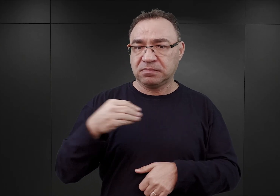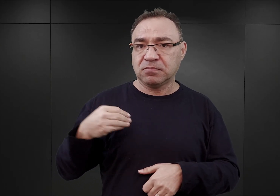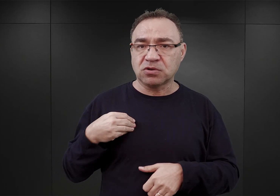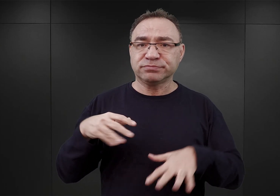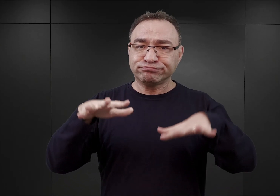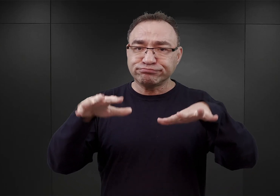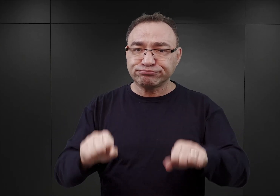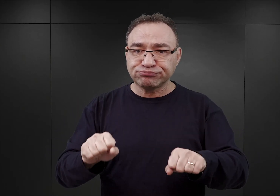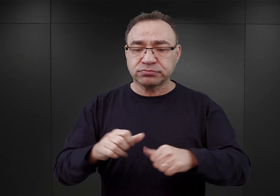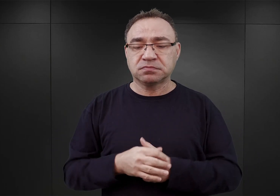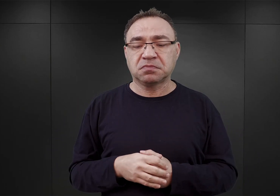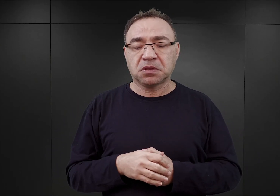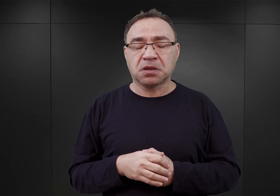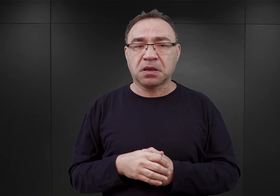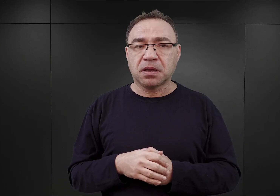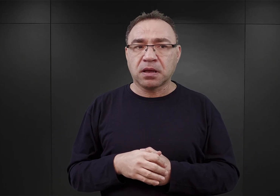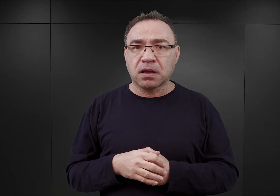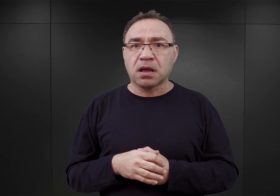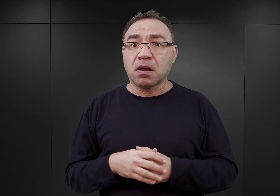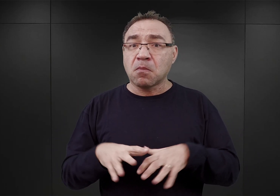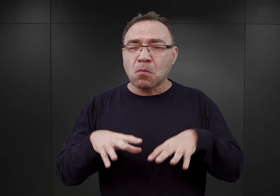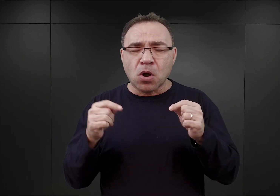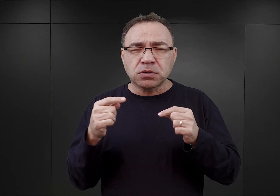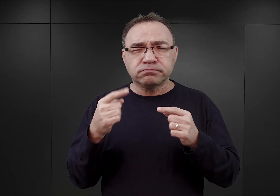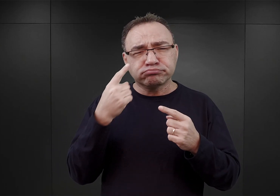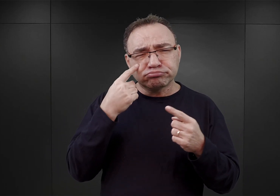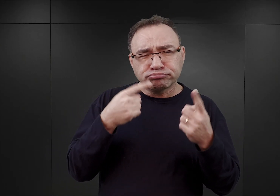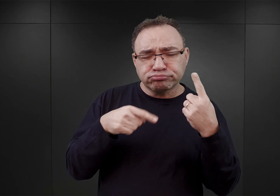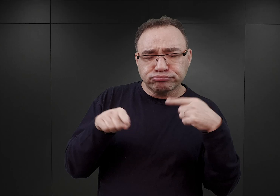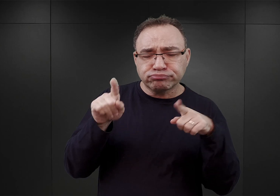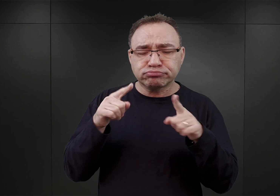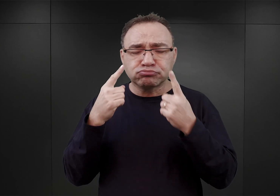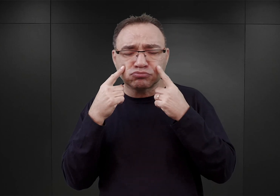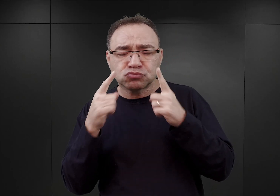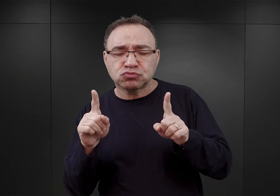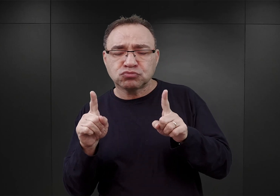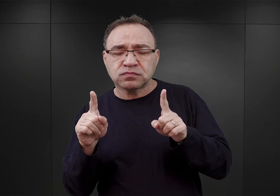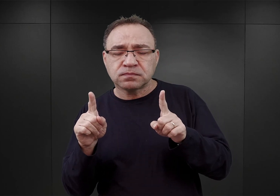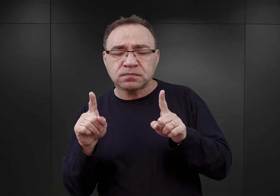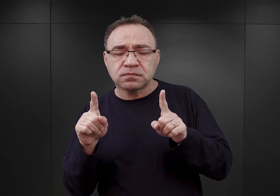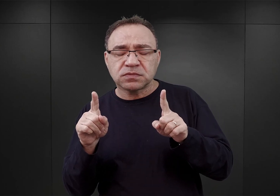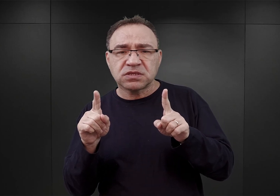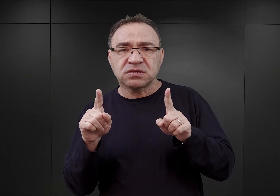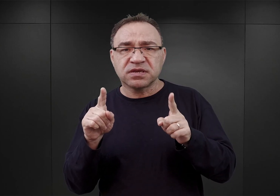i początkowo wzrok Gruppenführera Glücksa zwrócił się w stronę wsi Sztutowo,